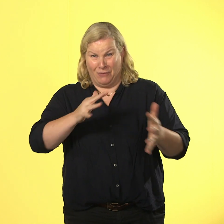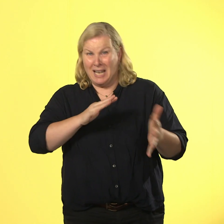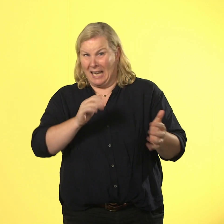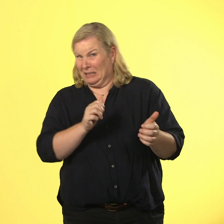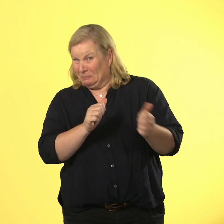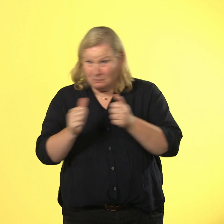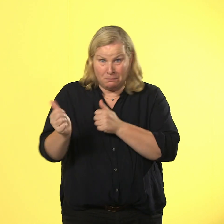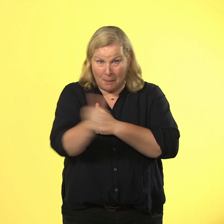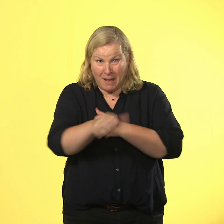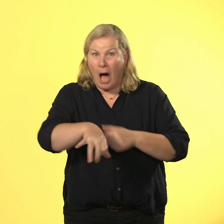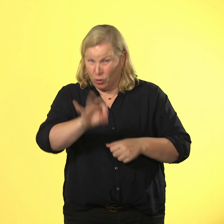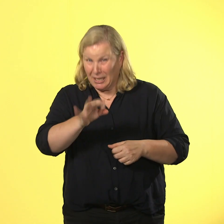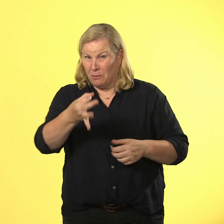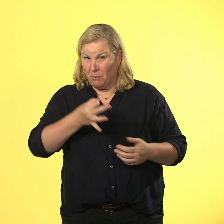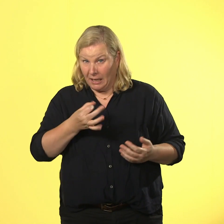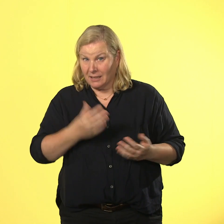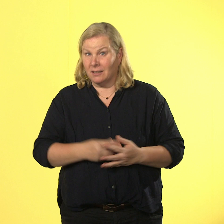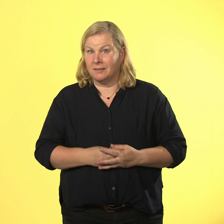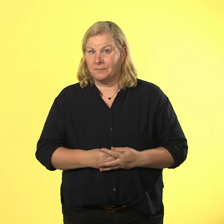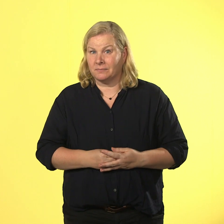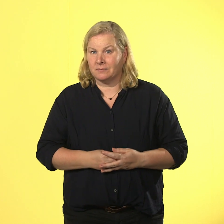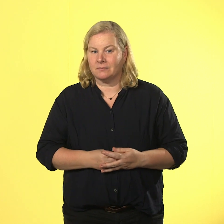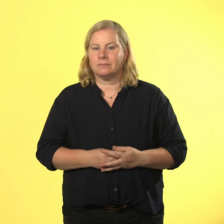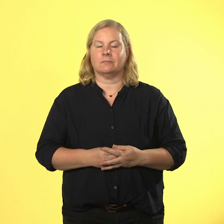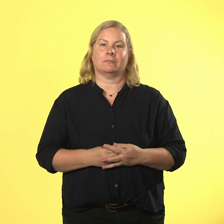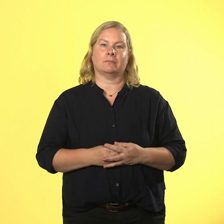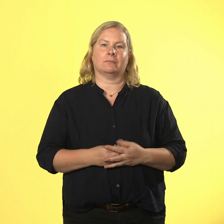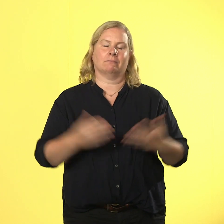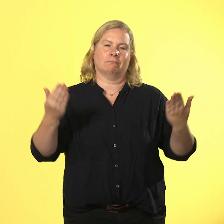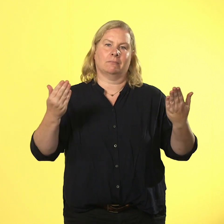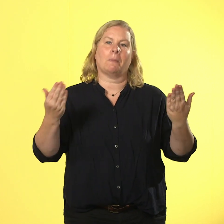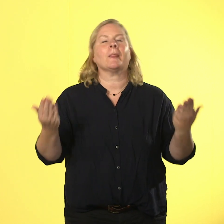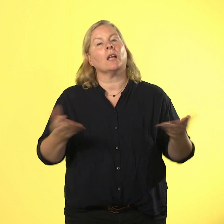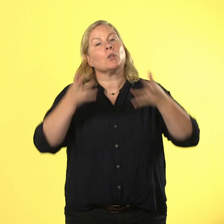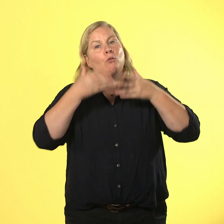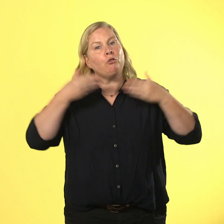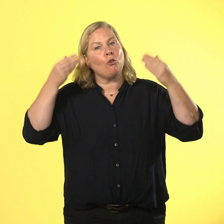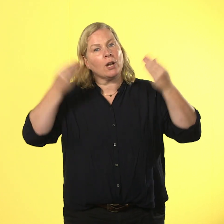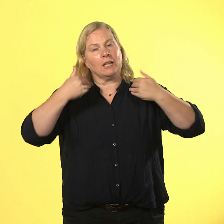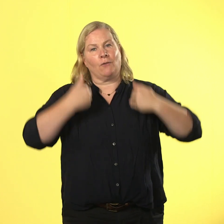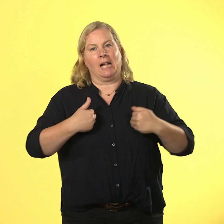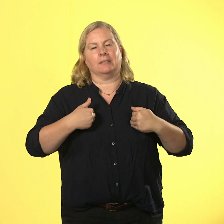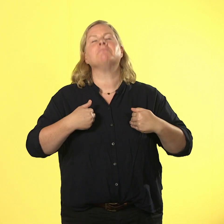er ausnahmsweise freundlich vor gelassen wird. mit freundlichkeit erreicht nils nämlich alles.